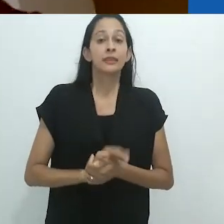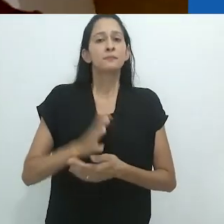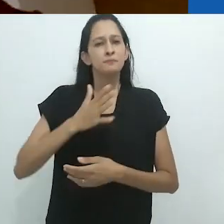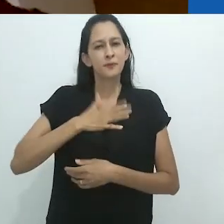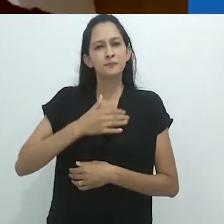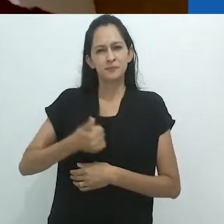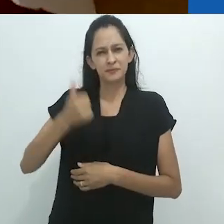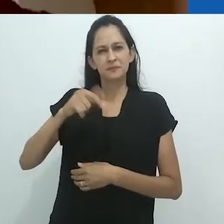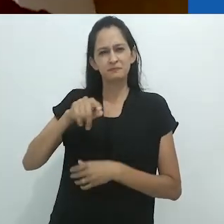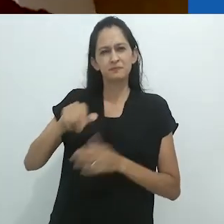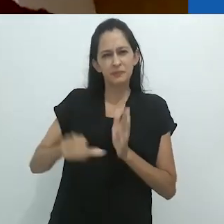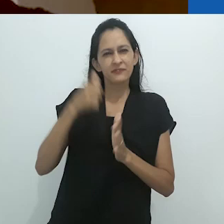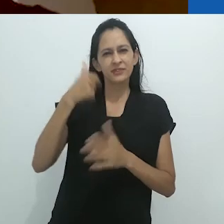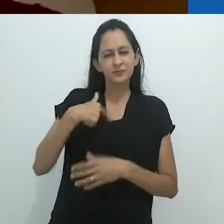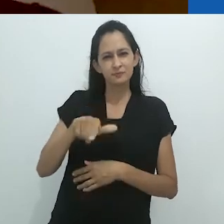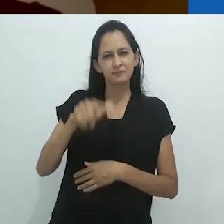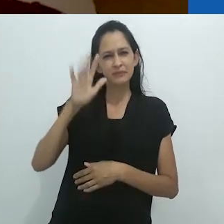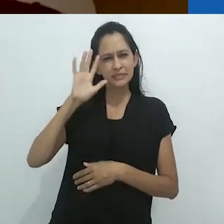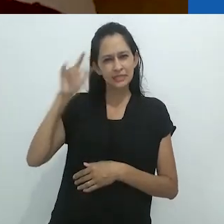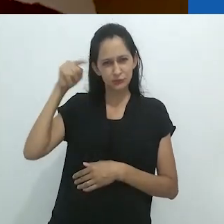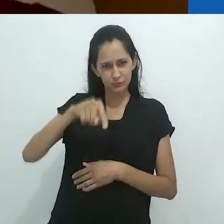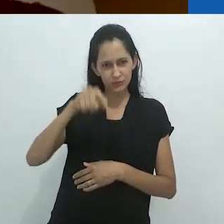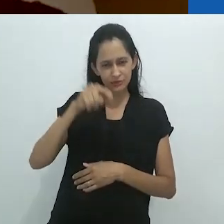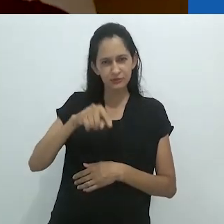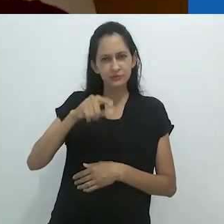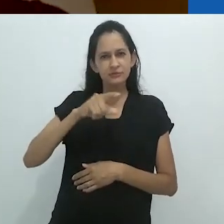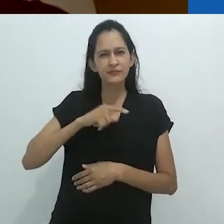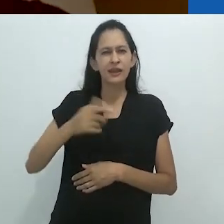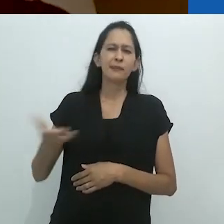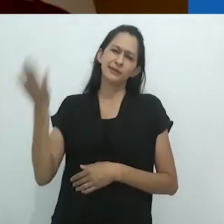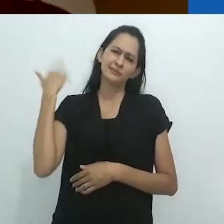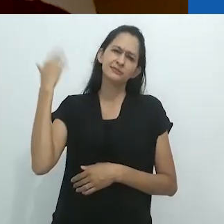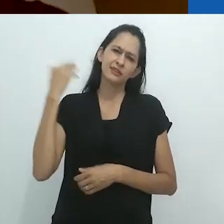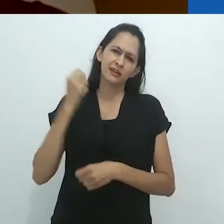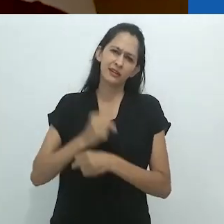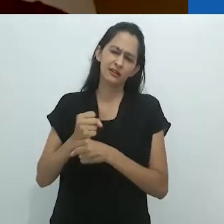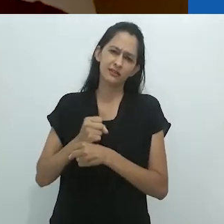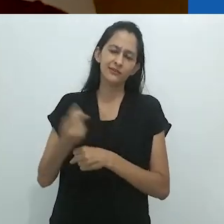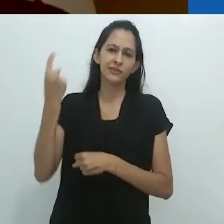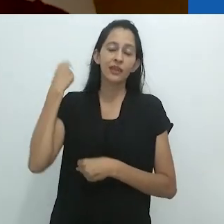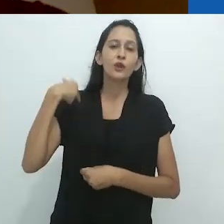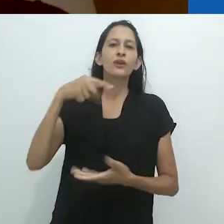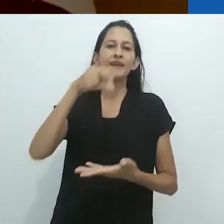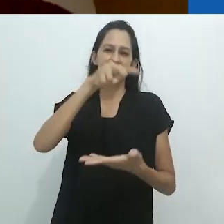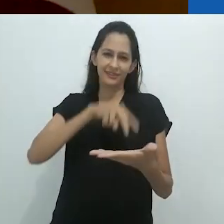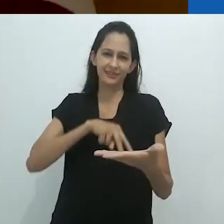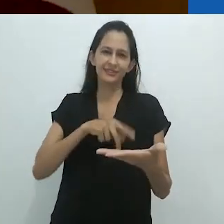Meus primeiros pensamentos sobre isso vieram vários anos atrás ao ler